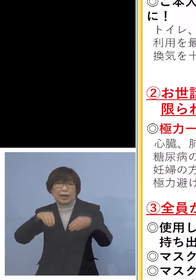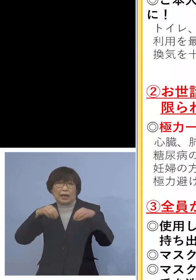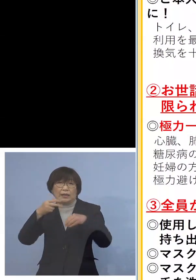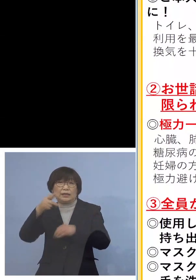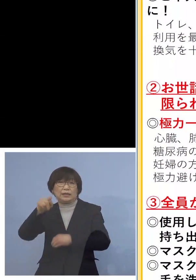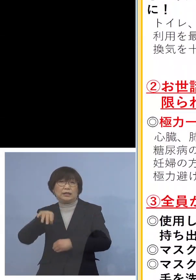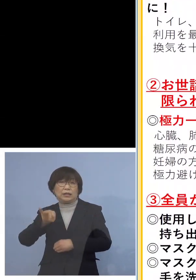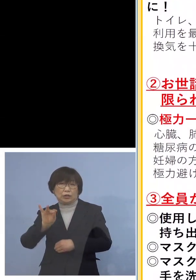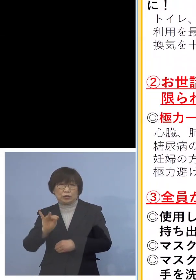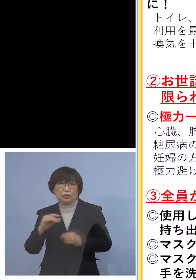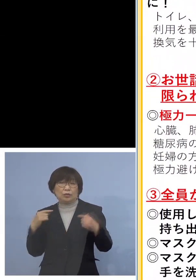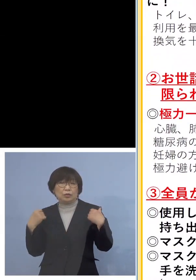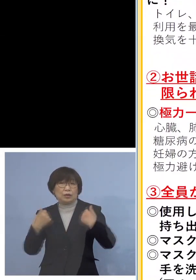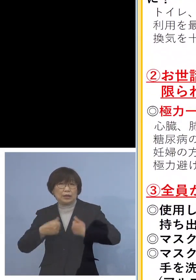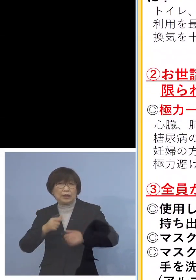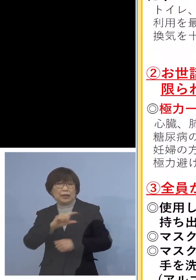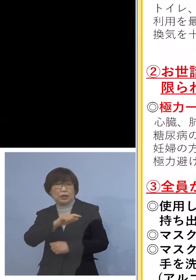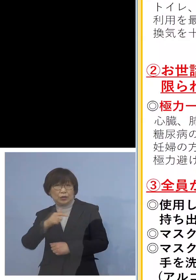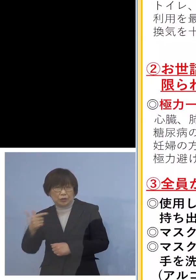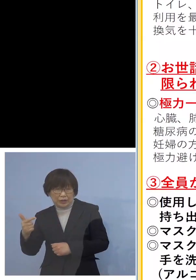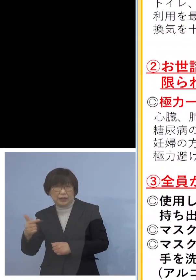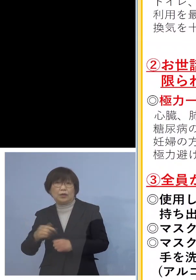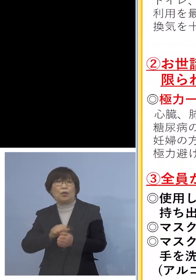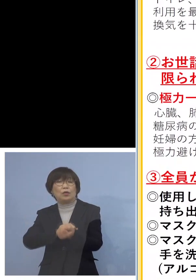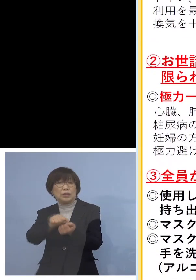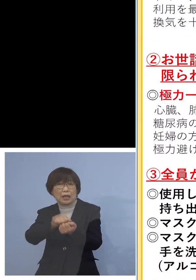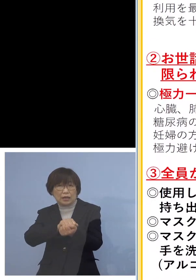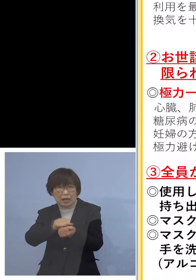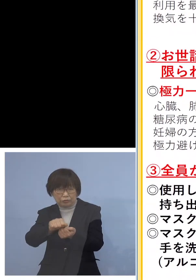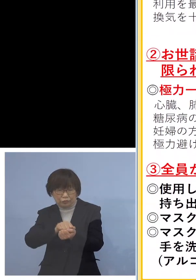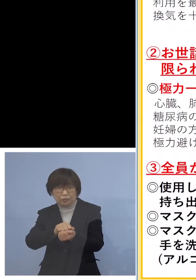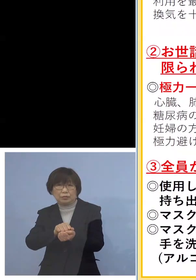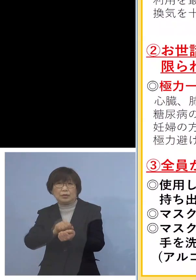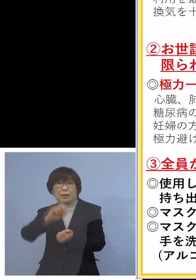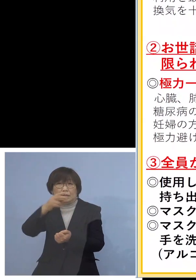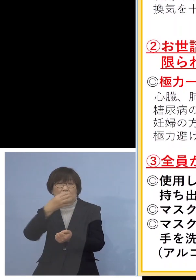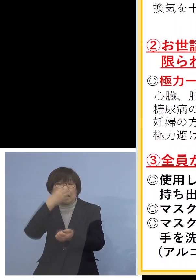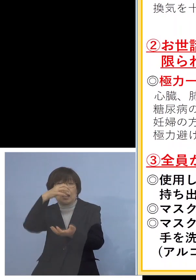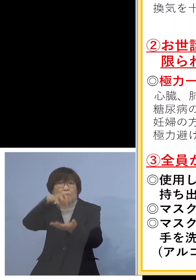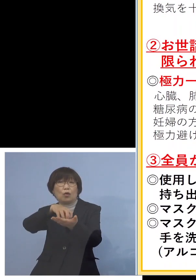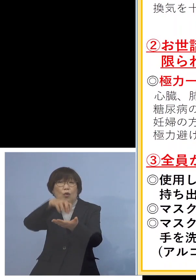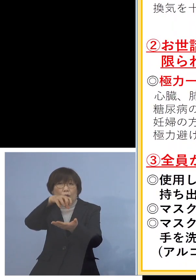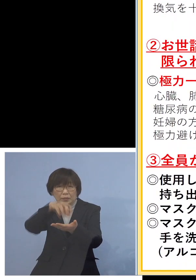今は大変よく乾きますよ それにごみ、必ず口を密封して